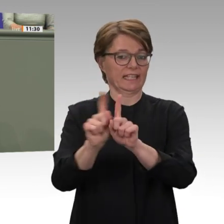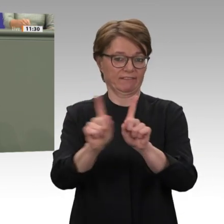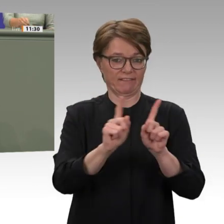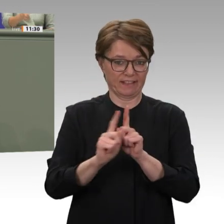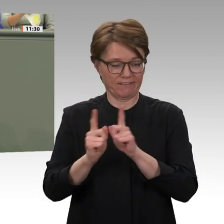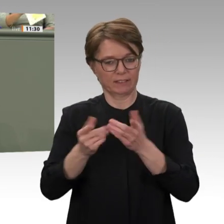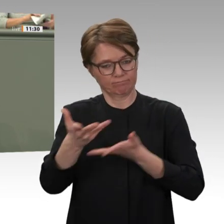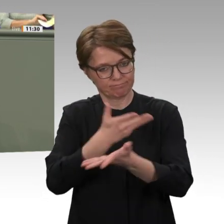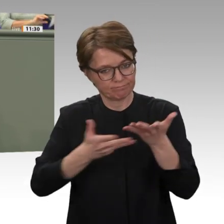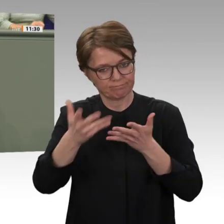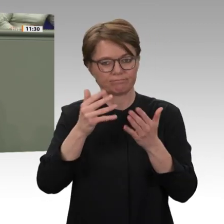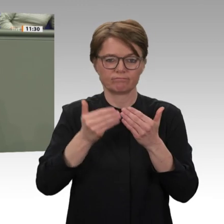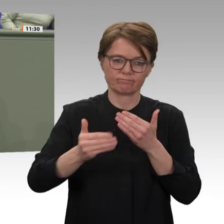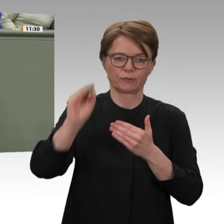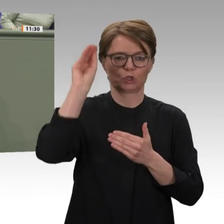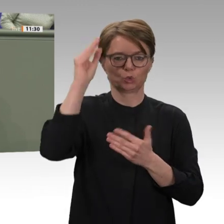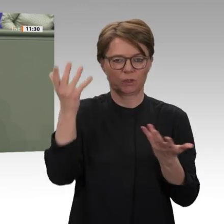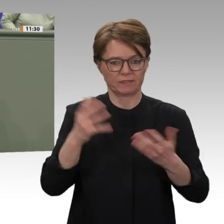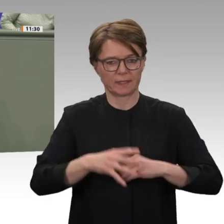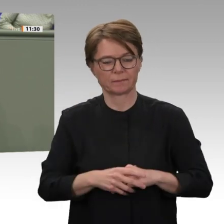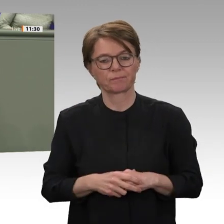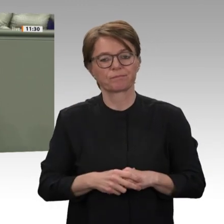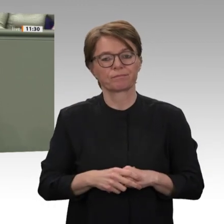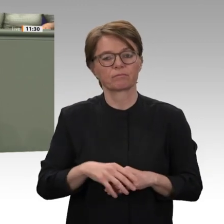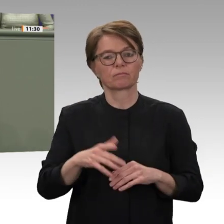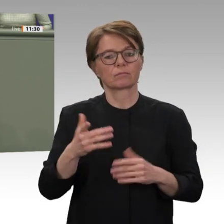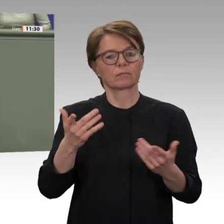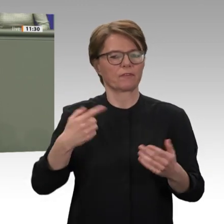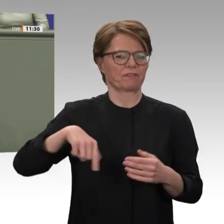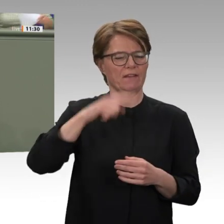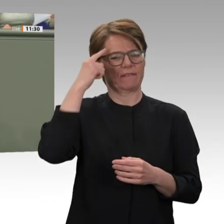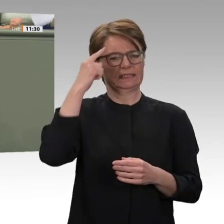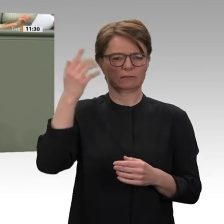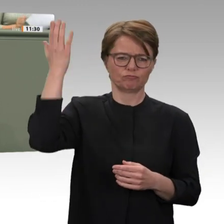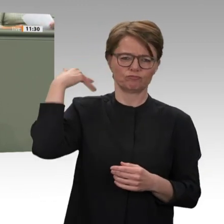westliche Truppensteller in der Friedensmission UNAMID. Und schon zu Baschirs Zeiten hatten